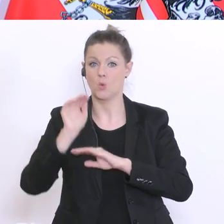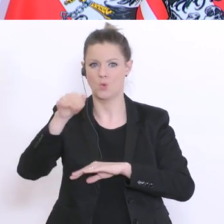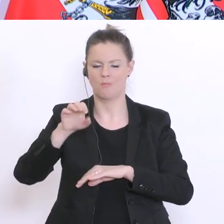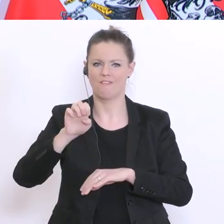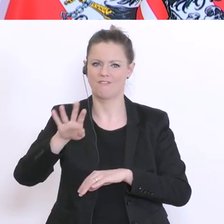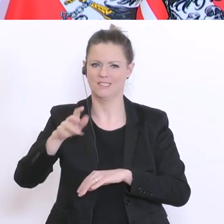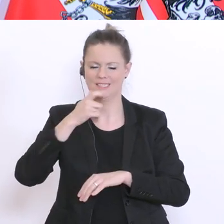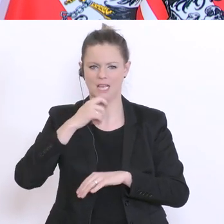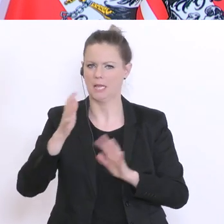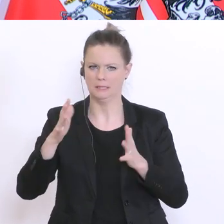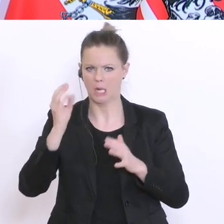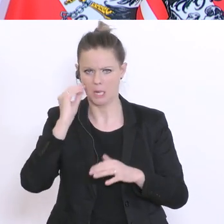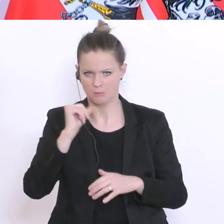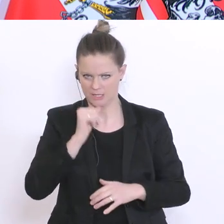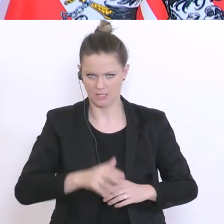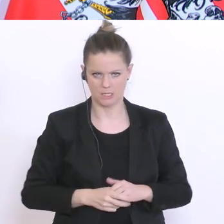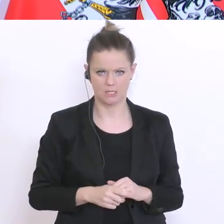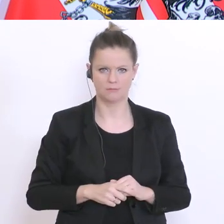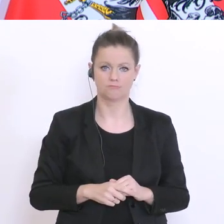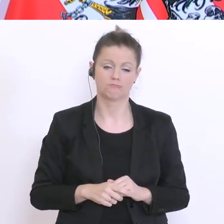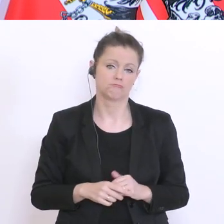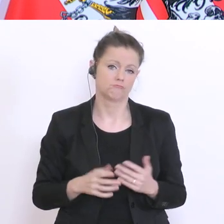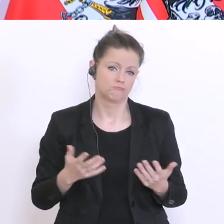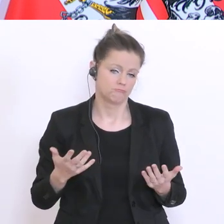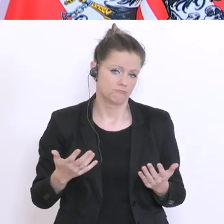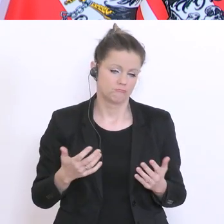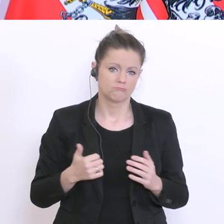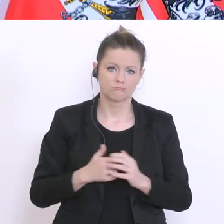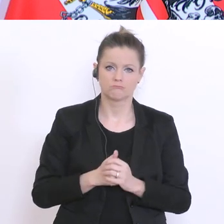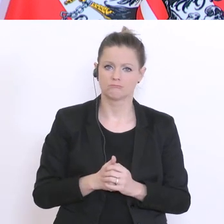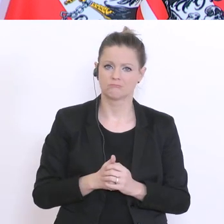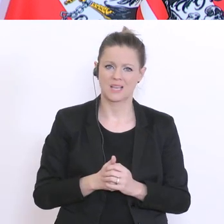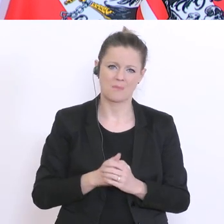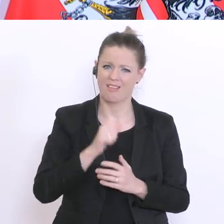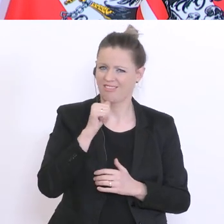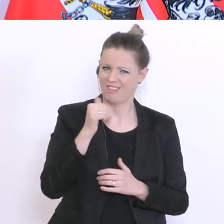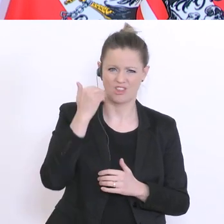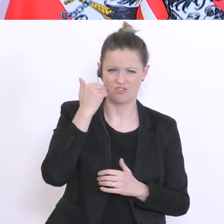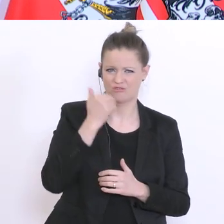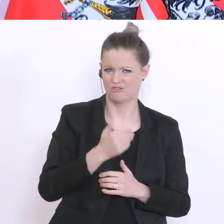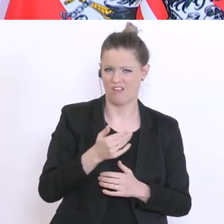Vierzehnjährigen. Aber, das ist sehr unscharf. Da haben wir keine wirklich validen Ergebnisse